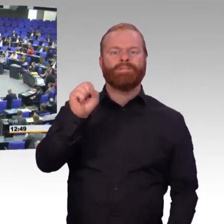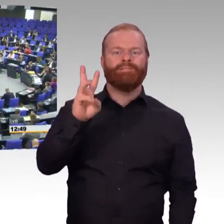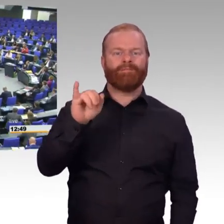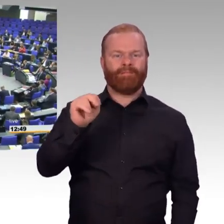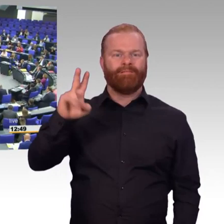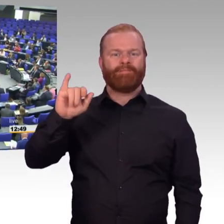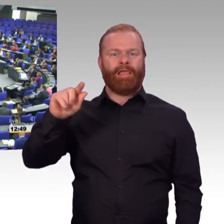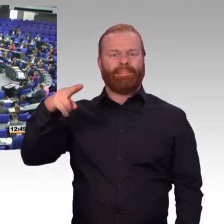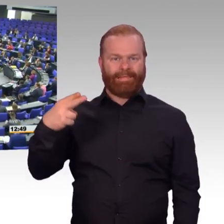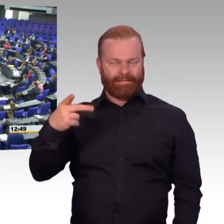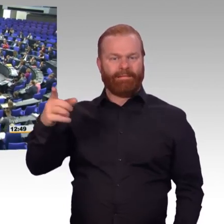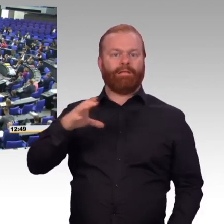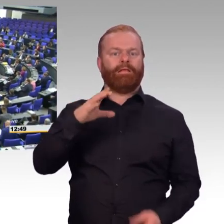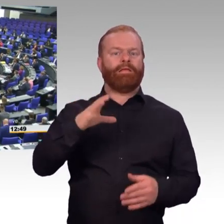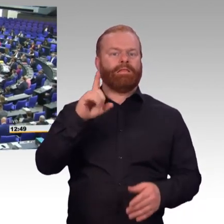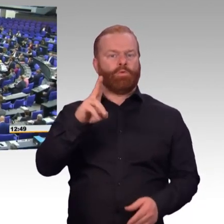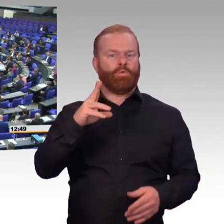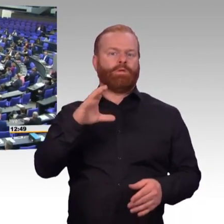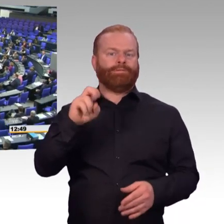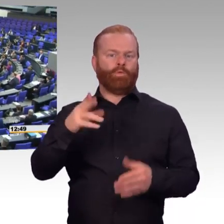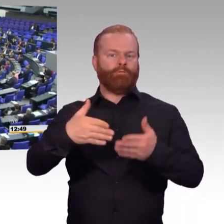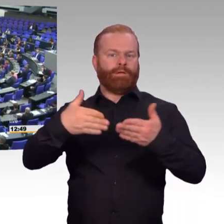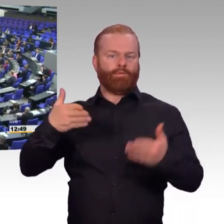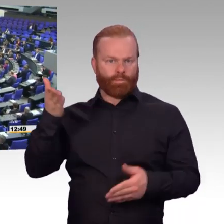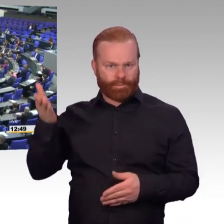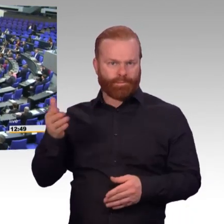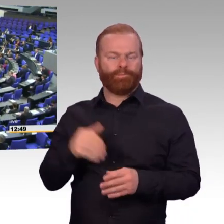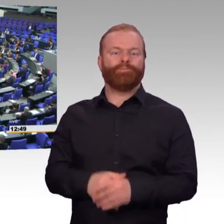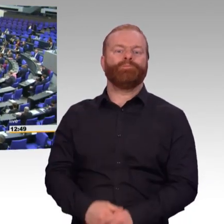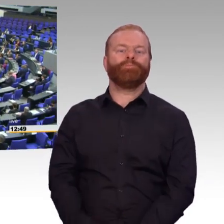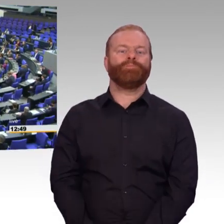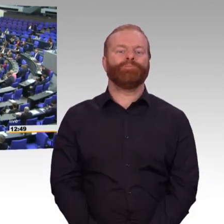(Rednerwechsel) Ja, sehr geehrte Frau Präsidentin, liebe Kolleginnen und Kollegen, meine sehr verehrten Damen und Herren,